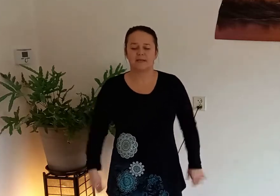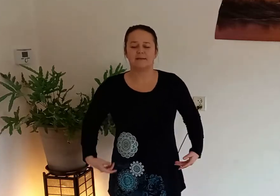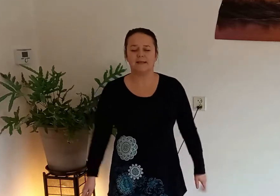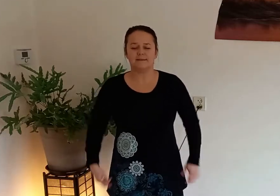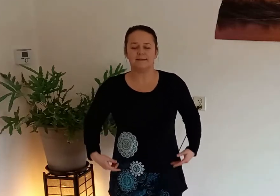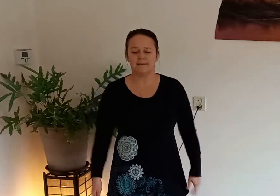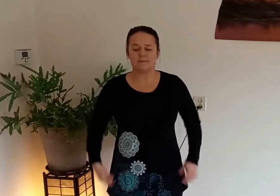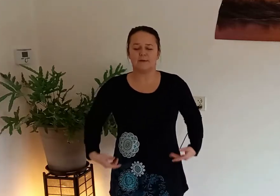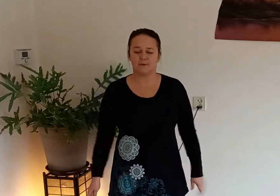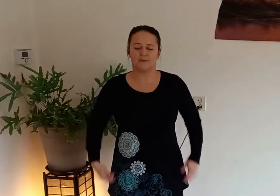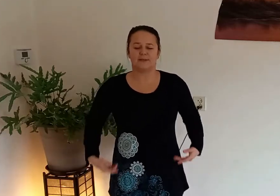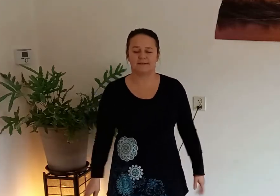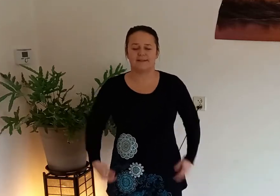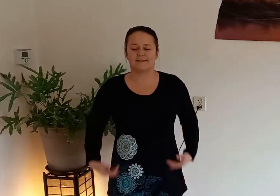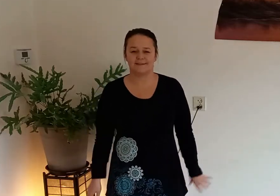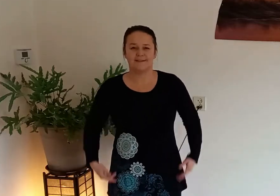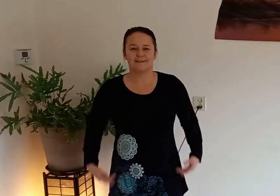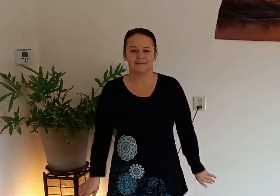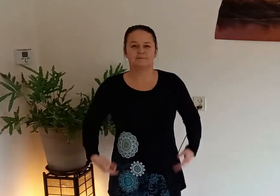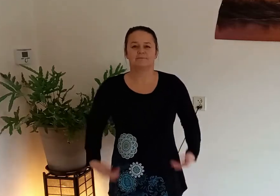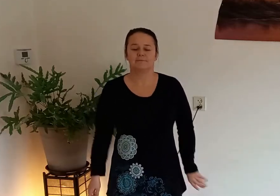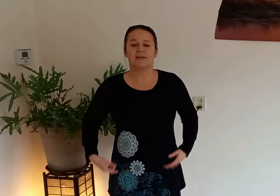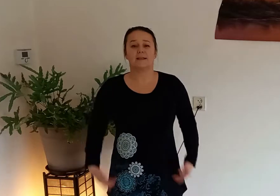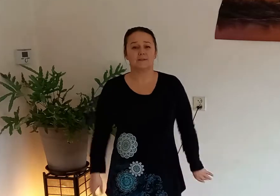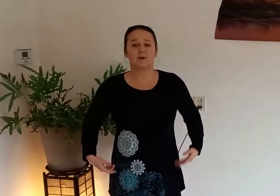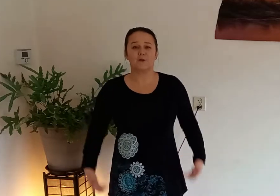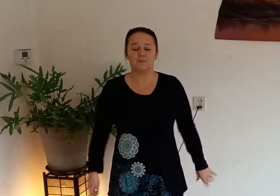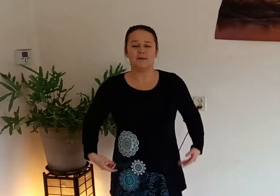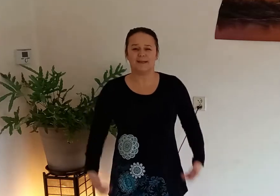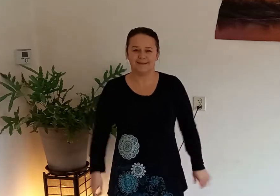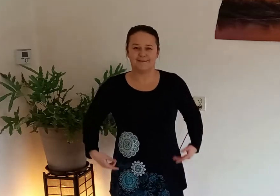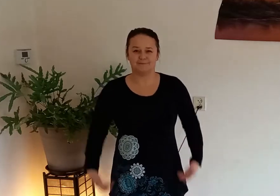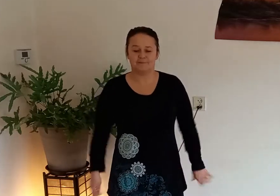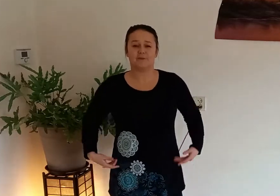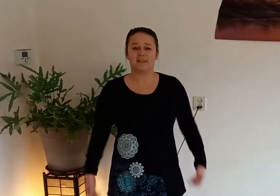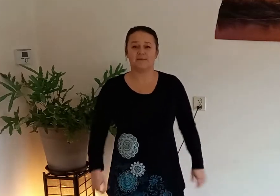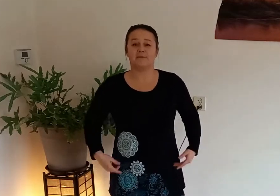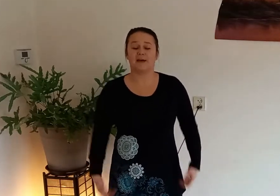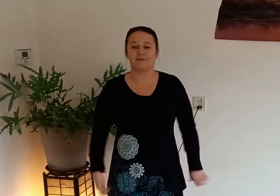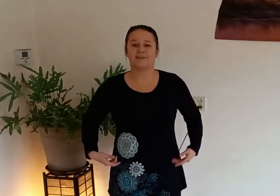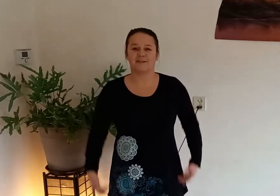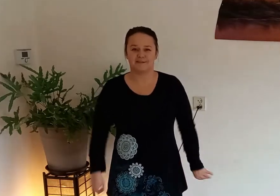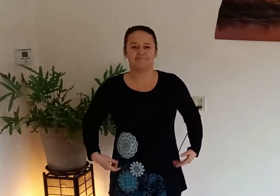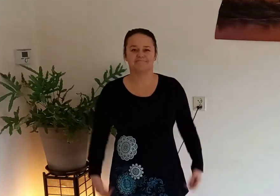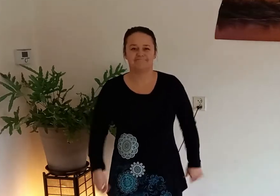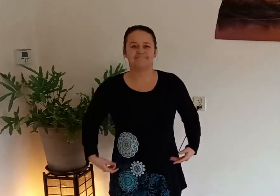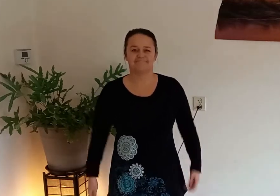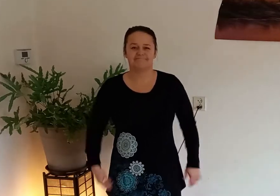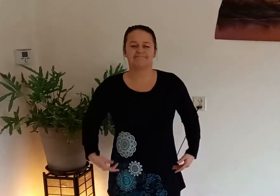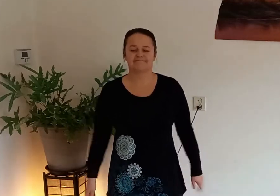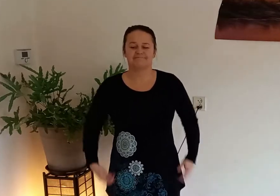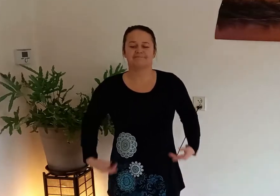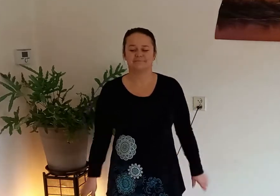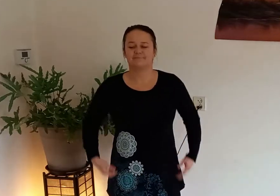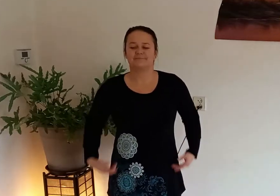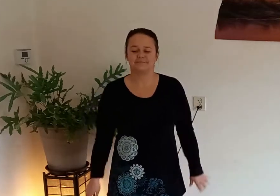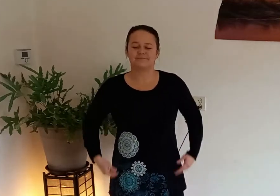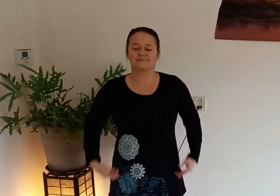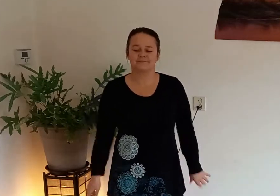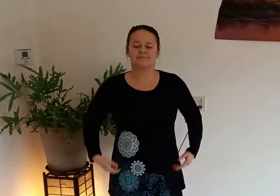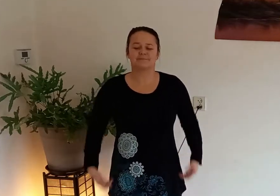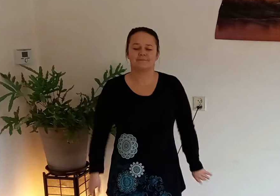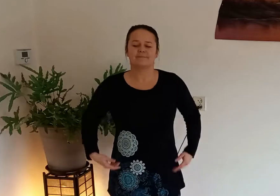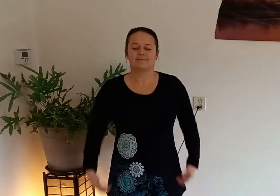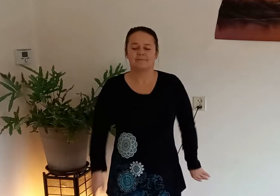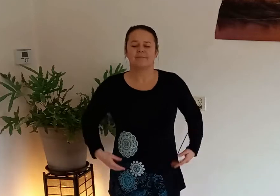en breng een lichte glimlach op je gezicht we gaan de dag goed beginnen fris en fruitig